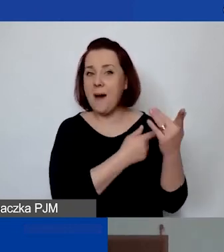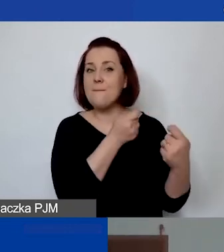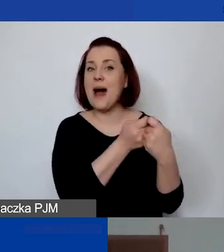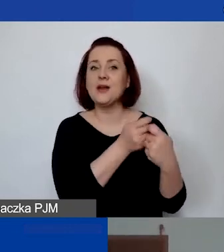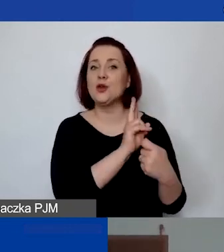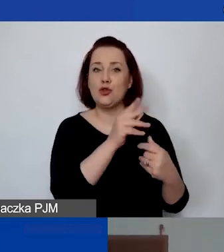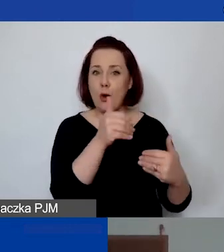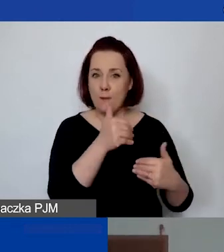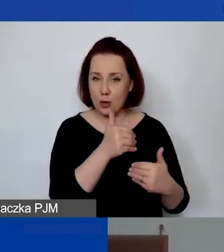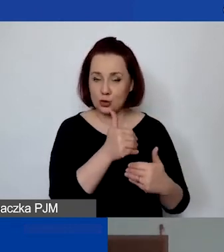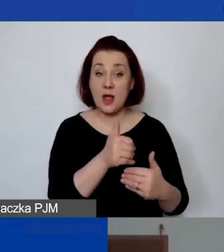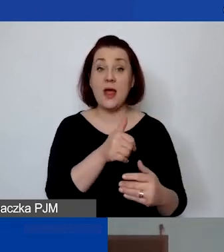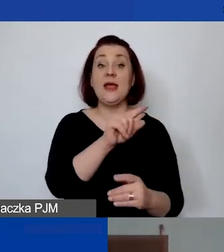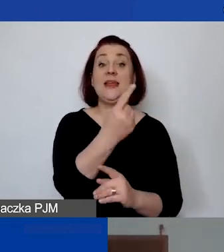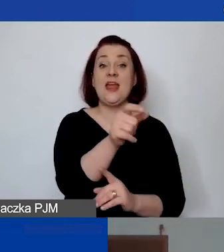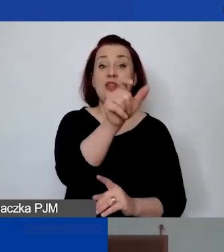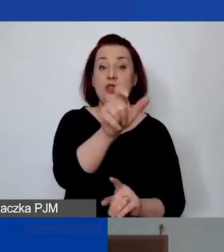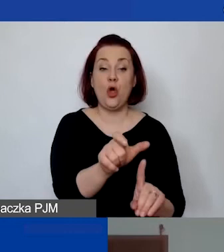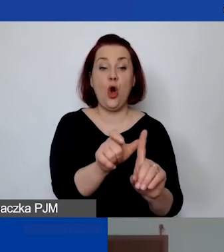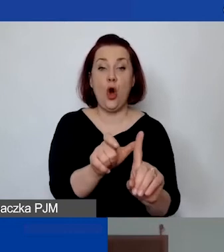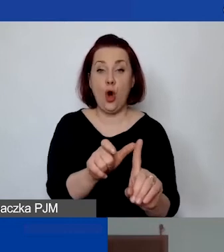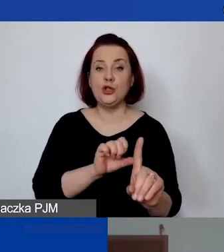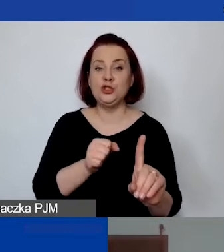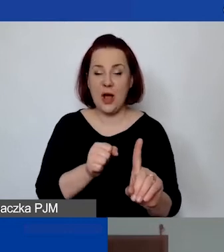Jednoosobowa działalność gospodarcza jest wykluczona jako partner projektu.